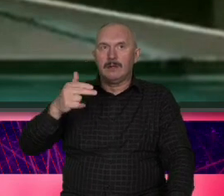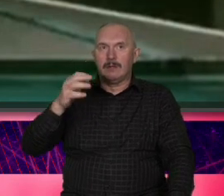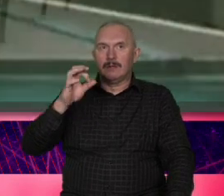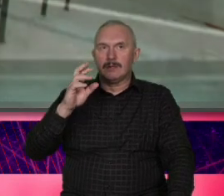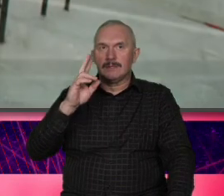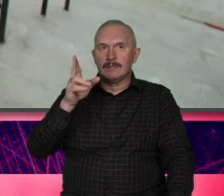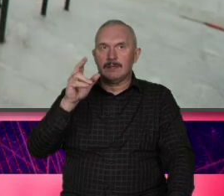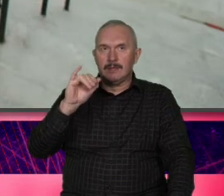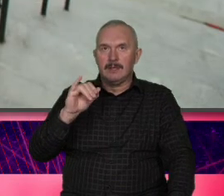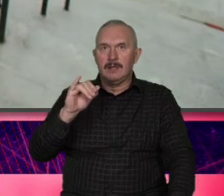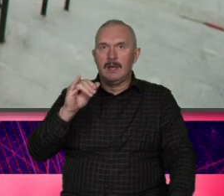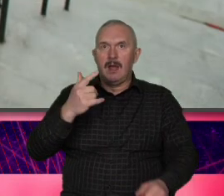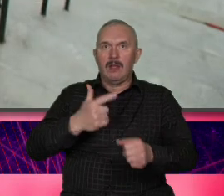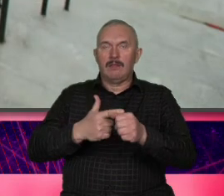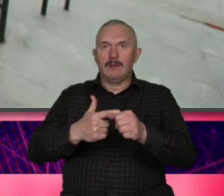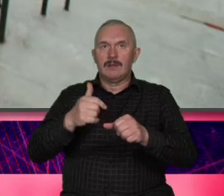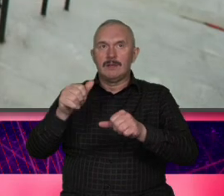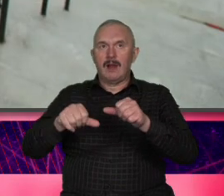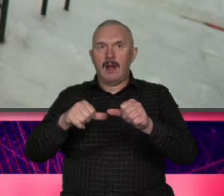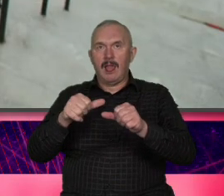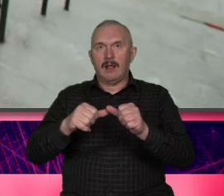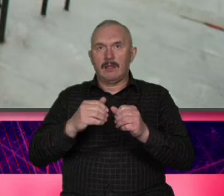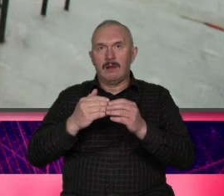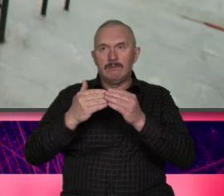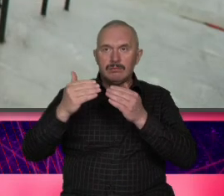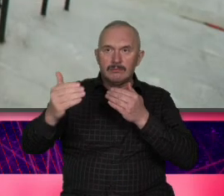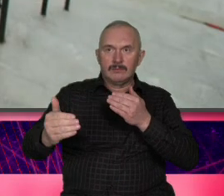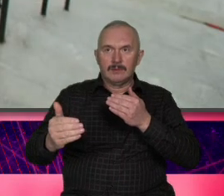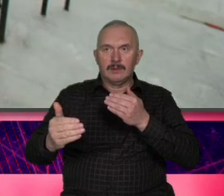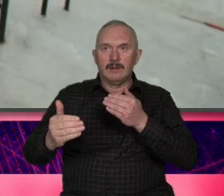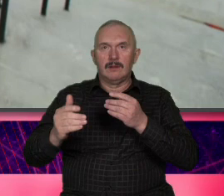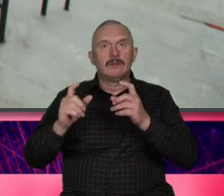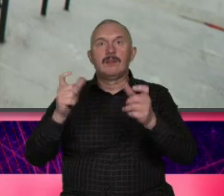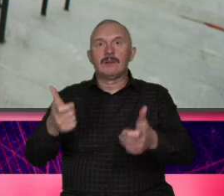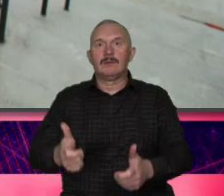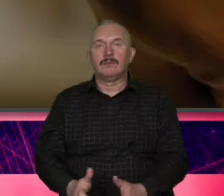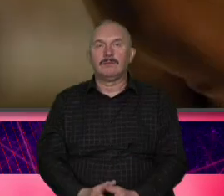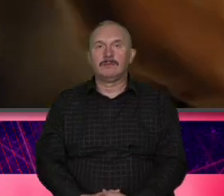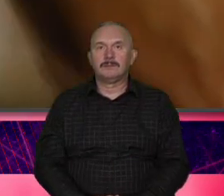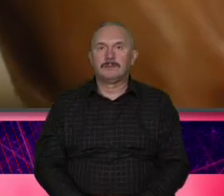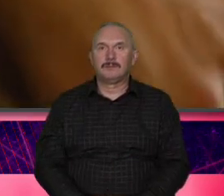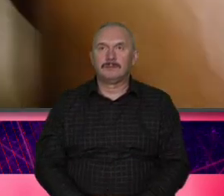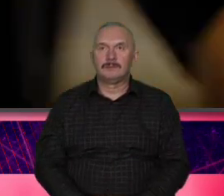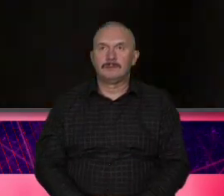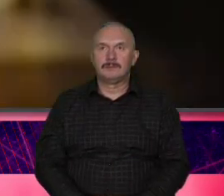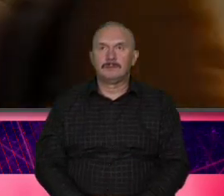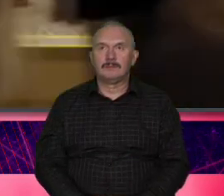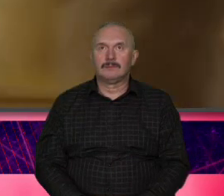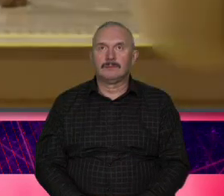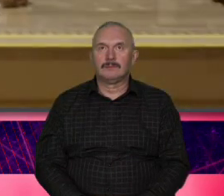później to to znacie ale dobrze przypomnieć drugi